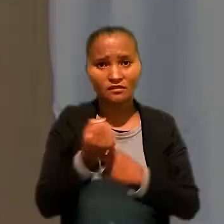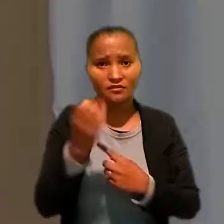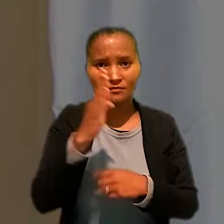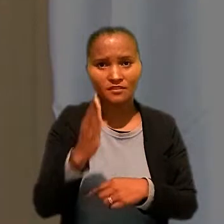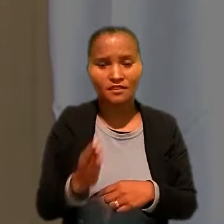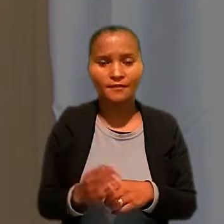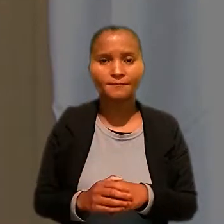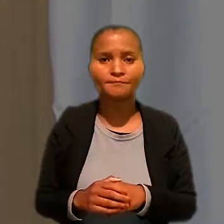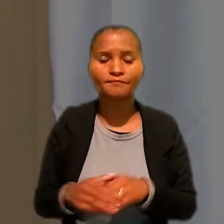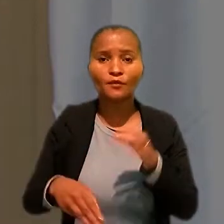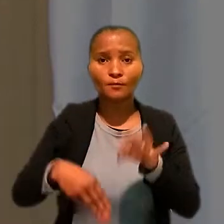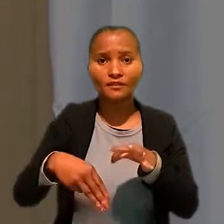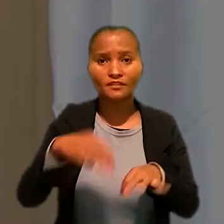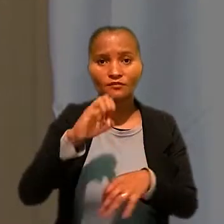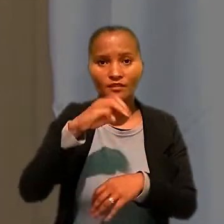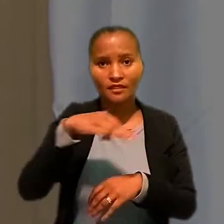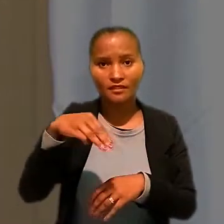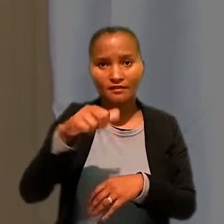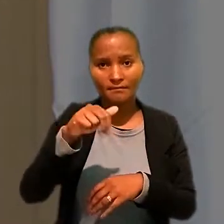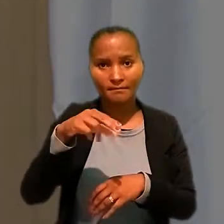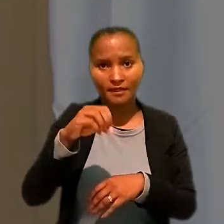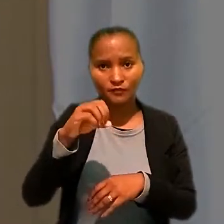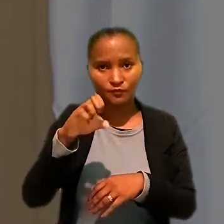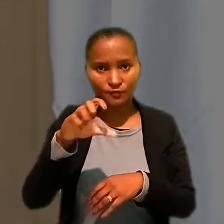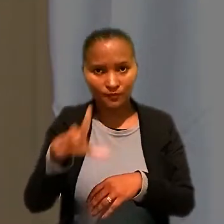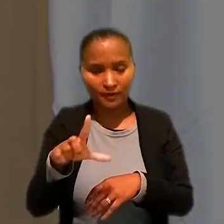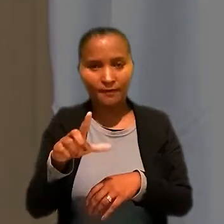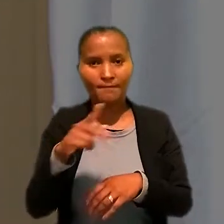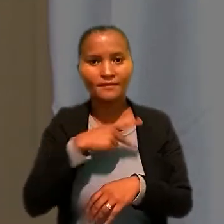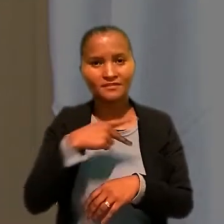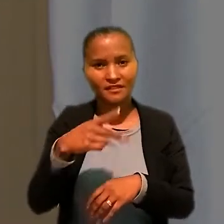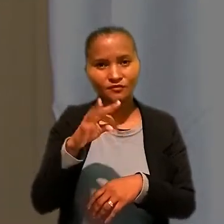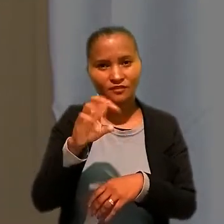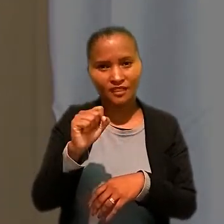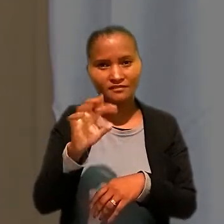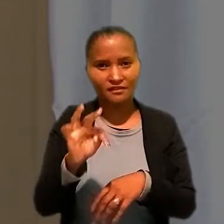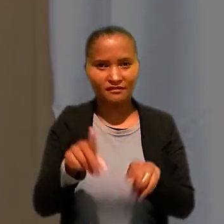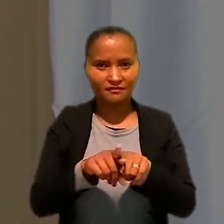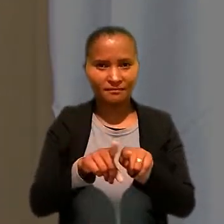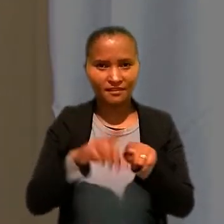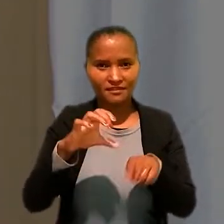O ministro Emmanoel Pereira, presidente do TST e do Conselho Superior da Justiça do Trabalho,